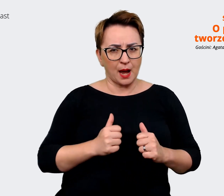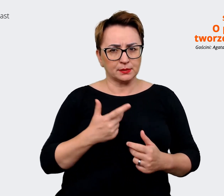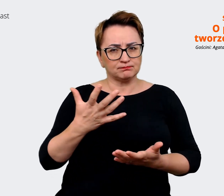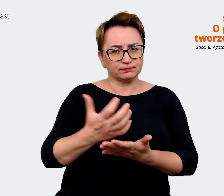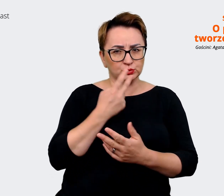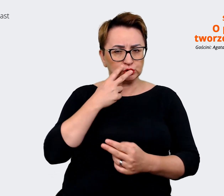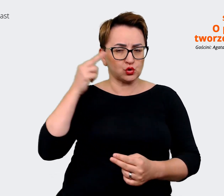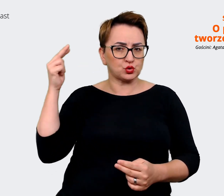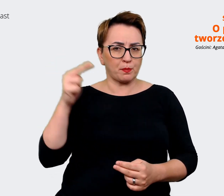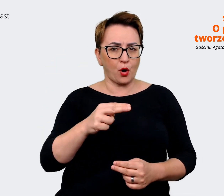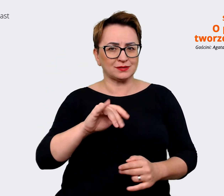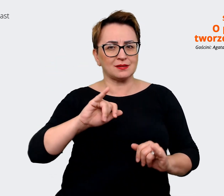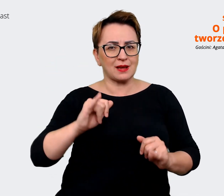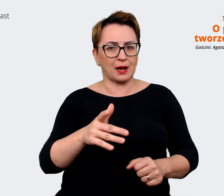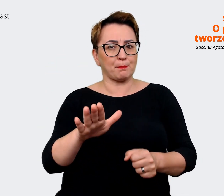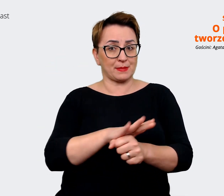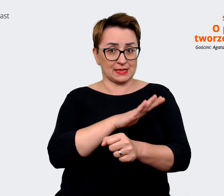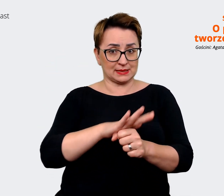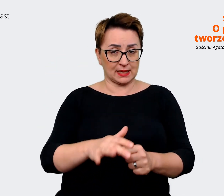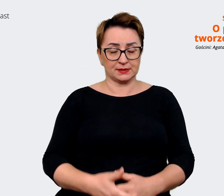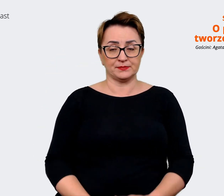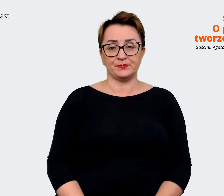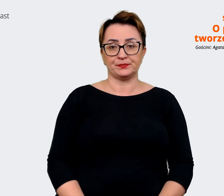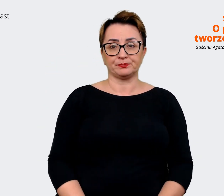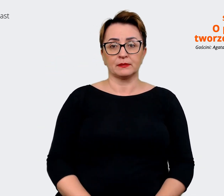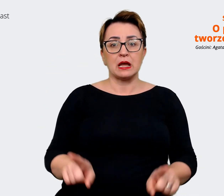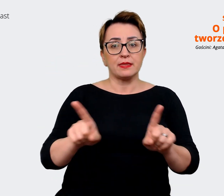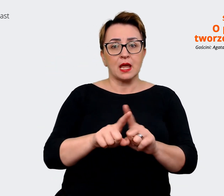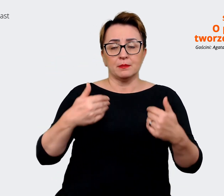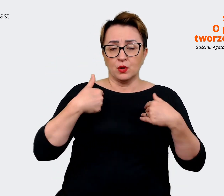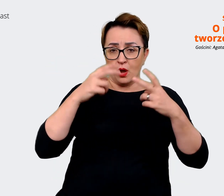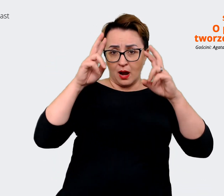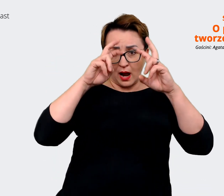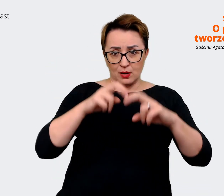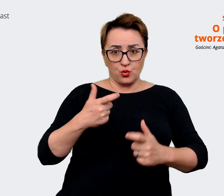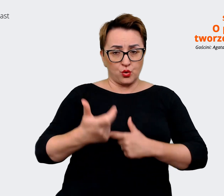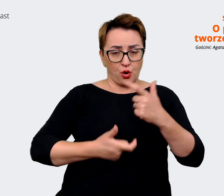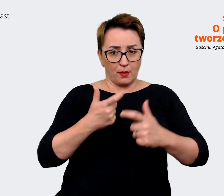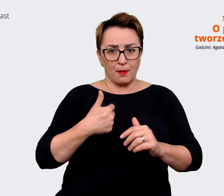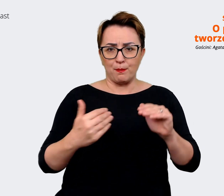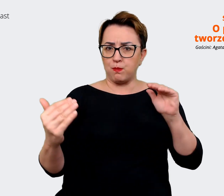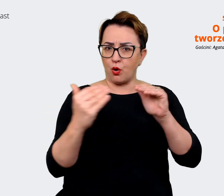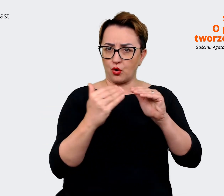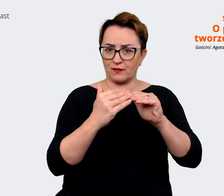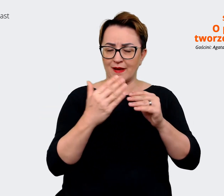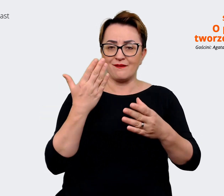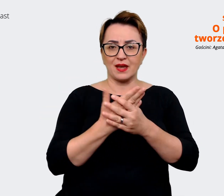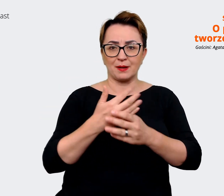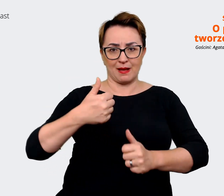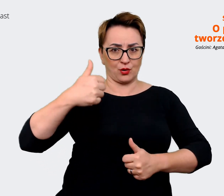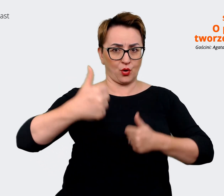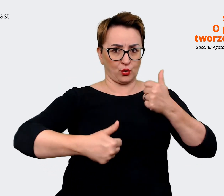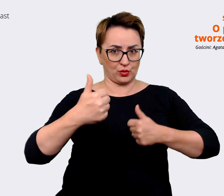bardziej biznesu i zrobiliśmy analizę porównania się do firm konkurencyjnych, również z obszarów